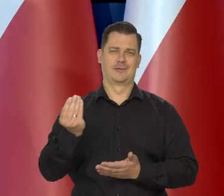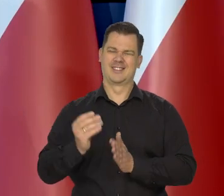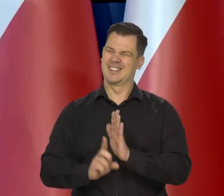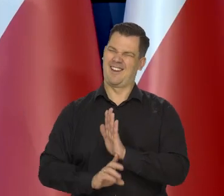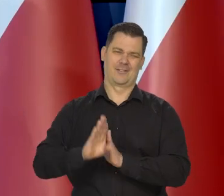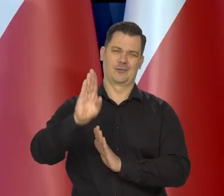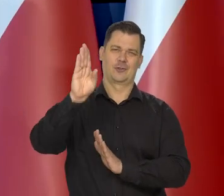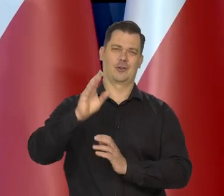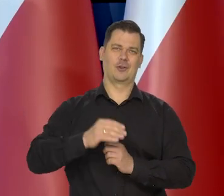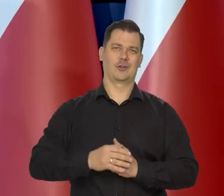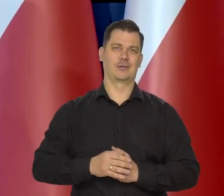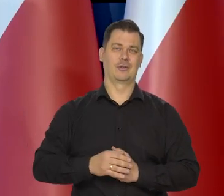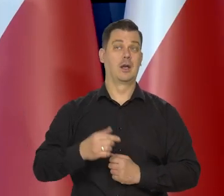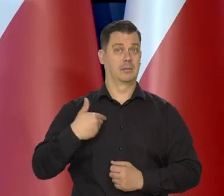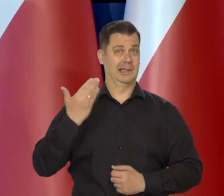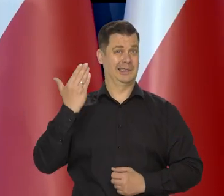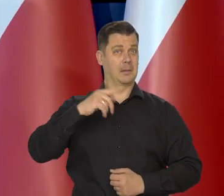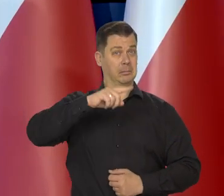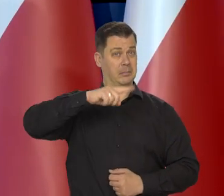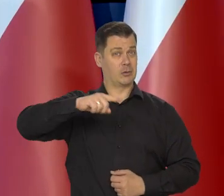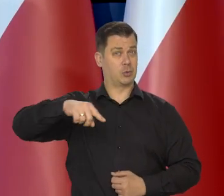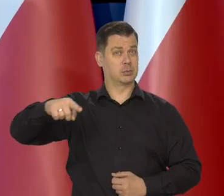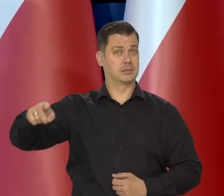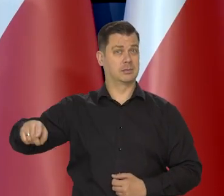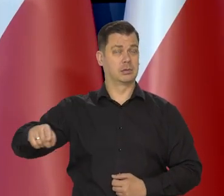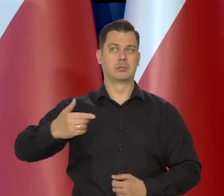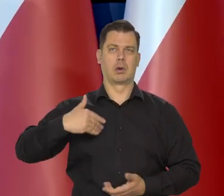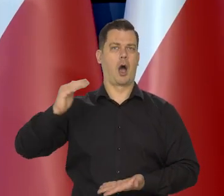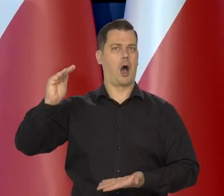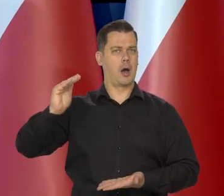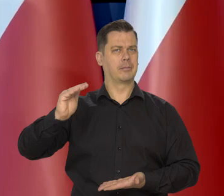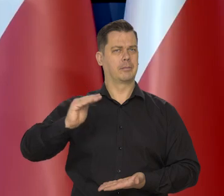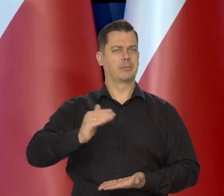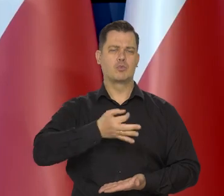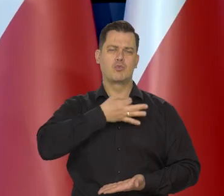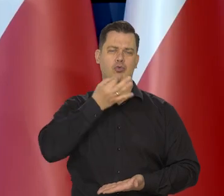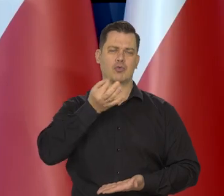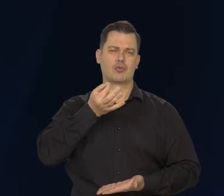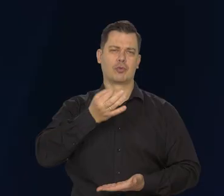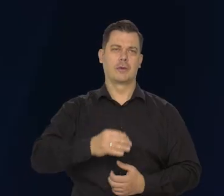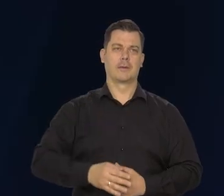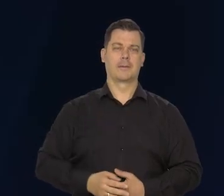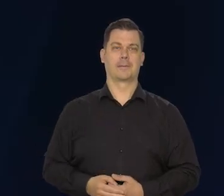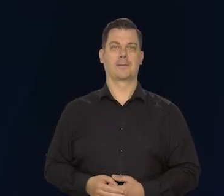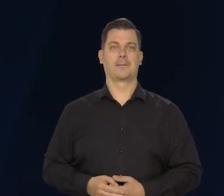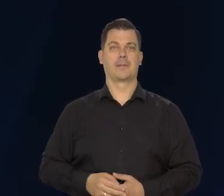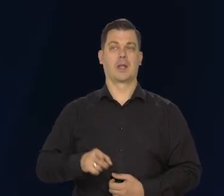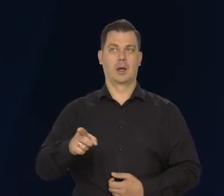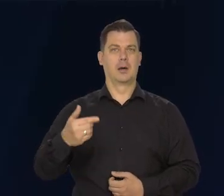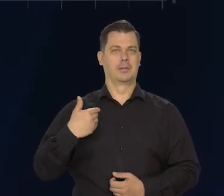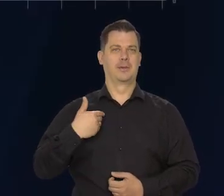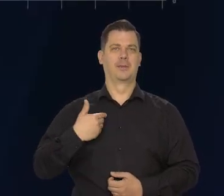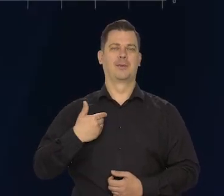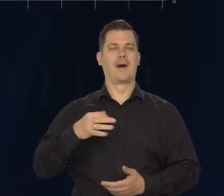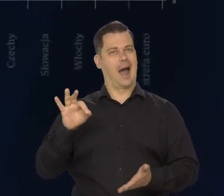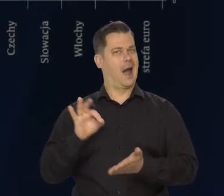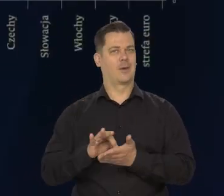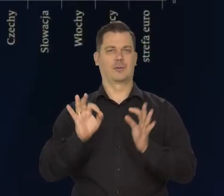Choć w ostatnich miesiącach się w wielu krajach obniża. Doszliśmy do tego radosnego momentu,